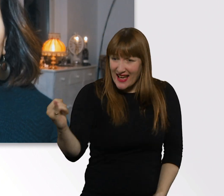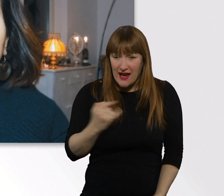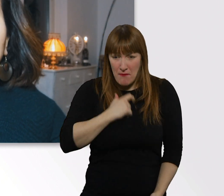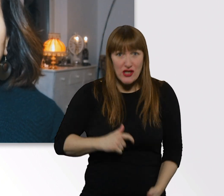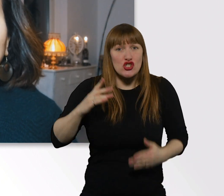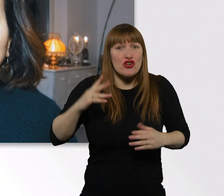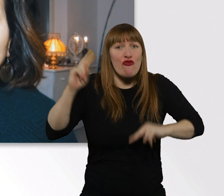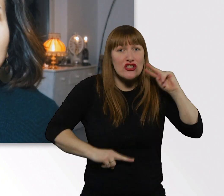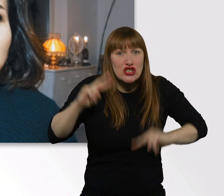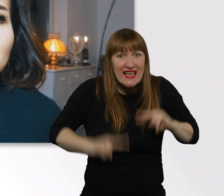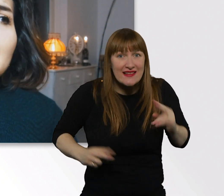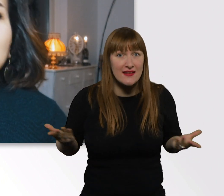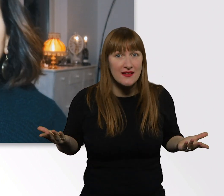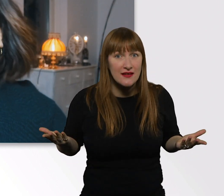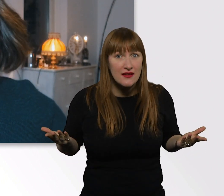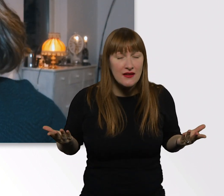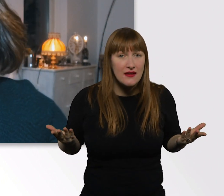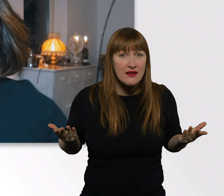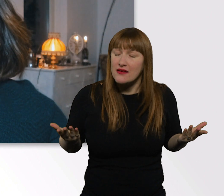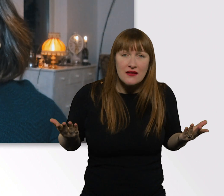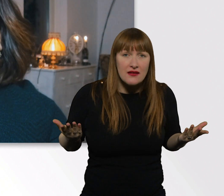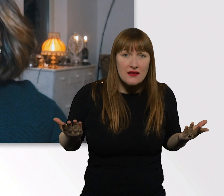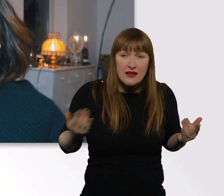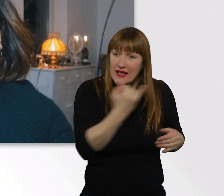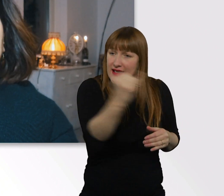weil jeder von uns eine unterschiedliche Perspektive hat.